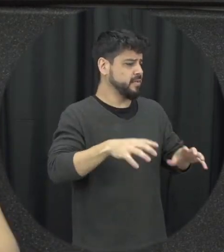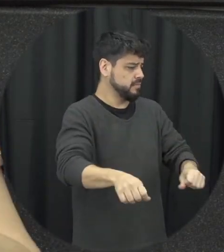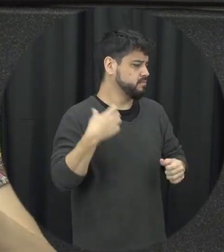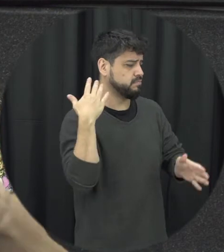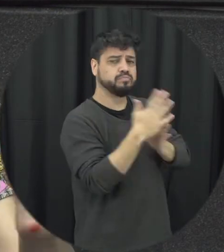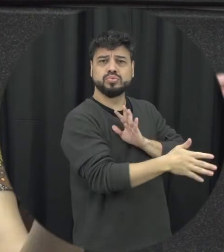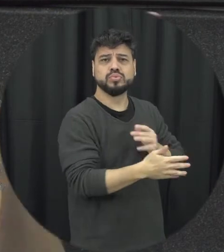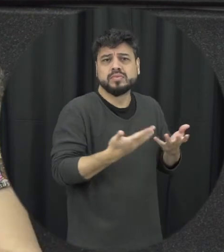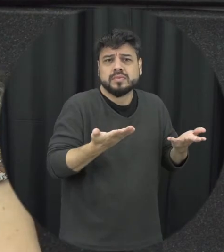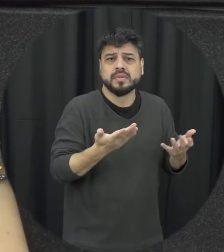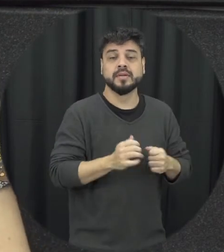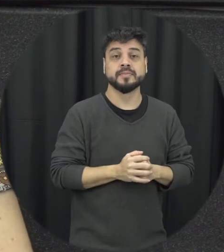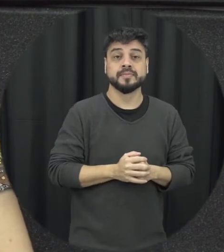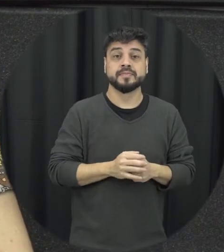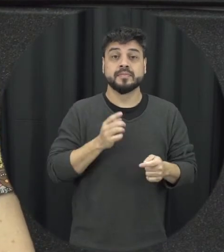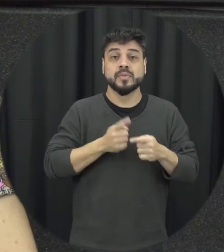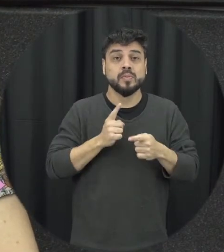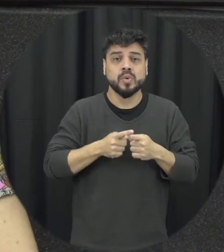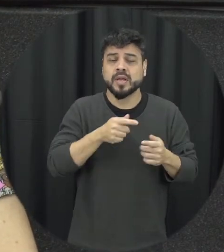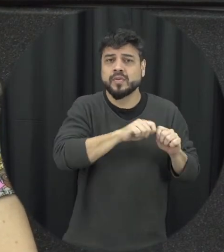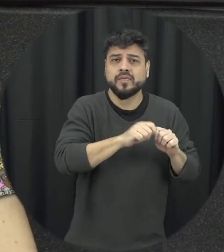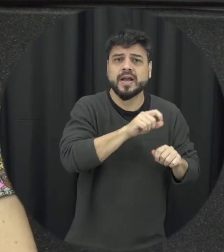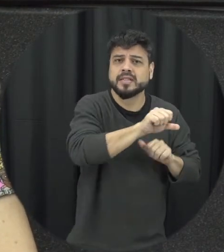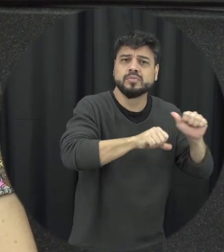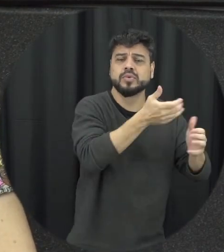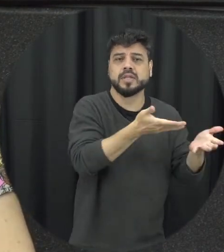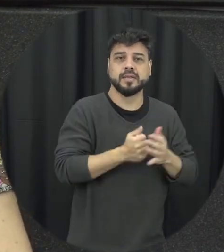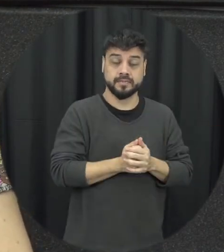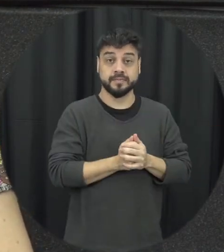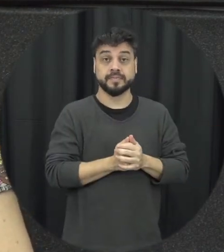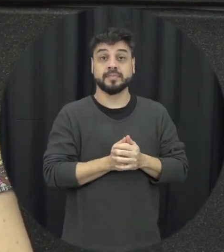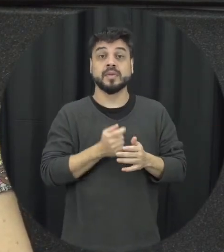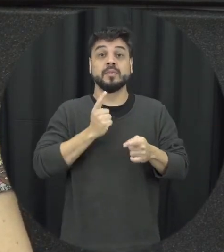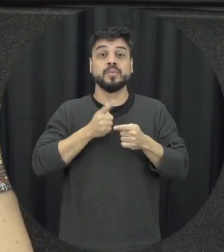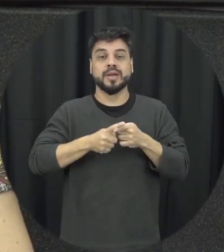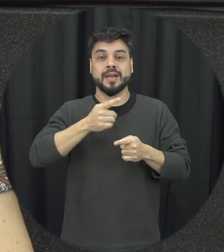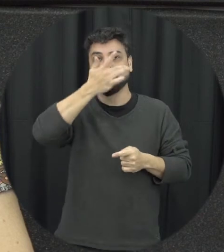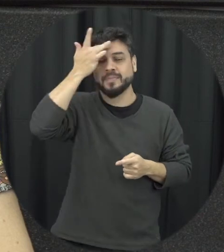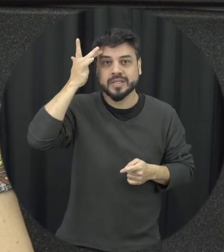delas trouxinha dela não vai né sair daquela situação em que uma pessoa quer que ele tá numa